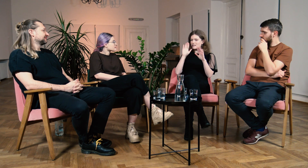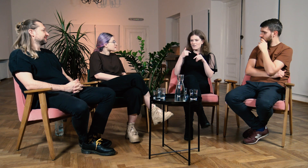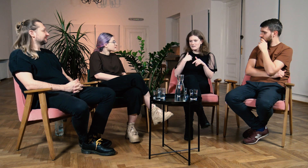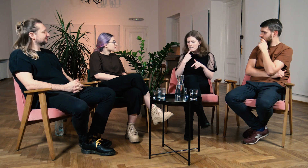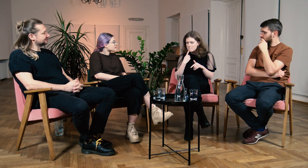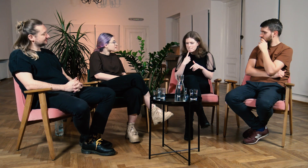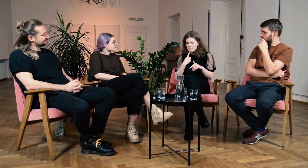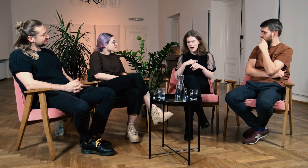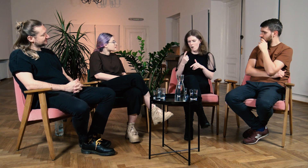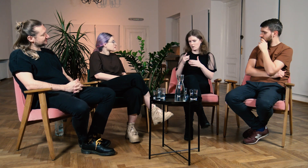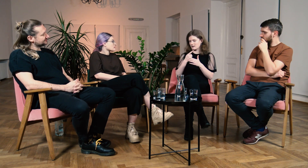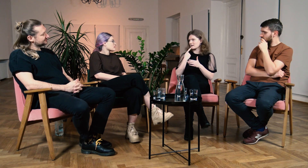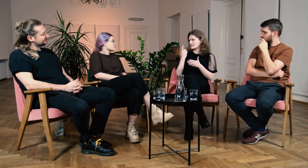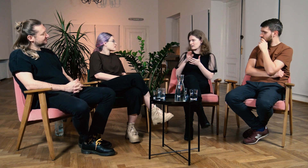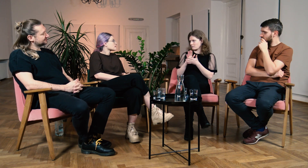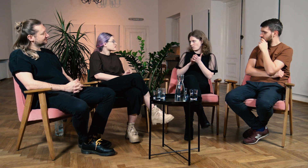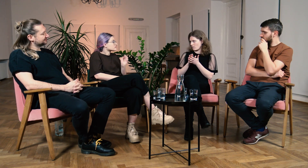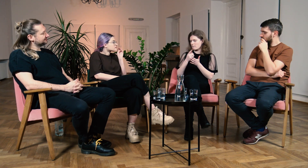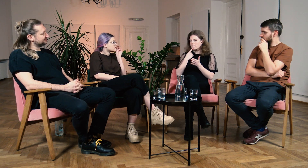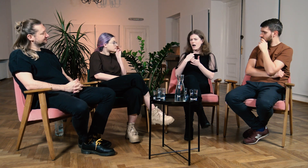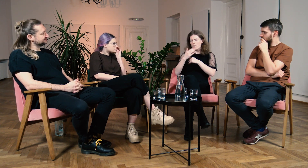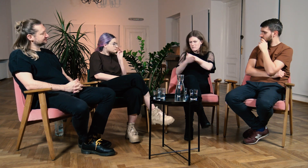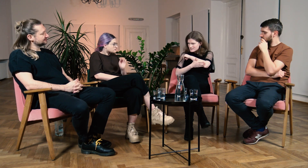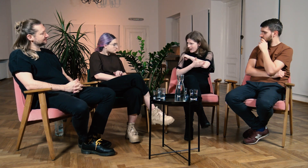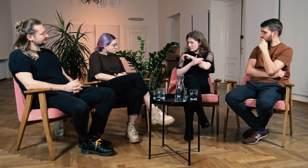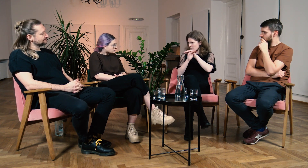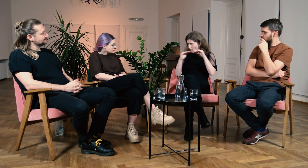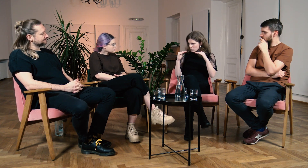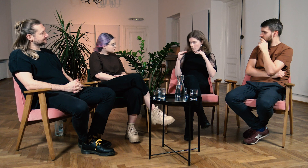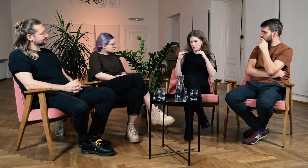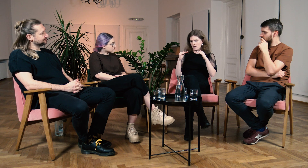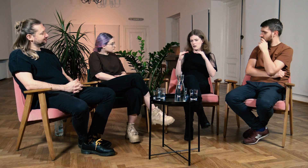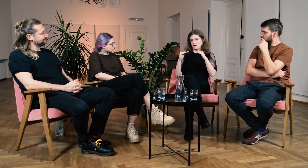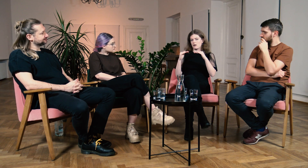Nawet jeżeli nie znałam języka migowego, albo same podstawy